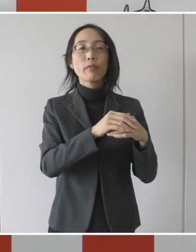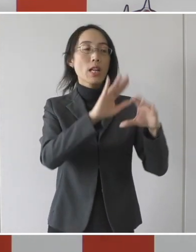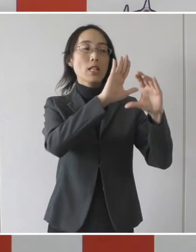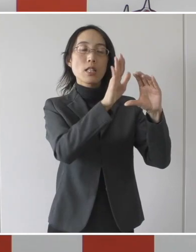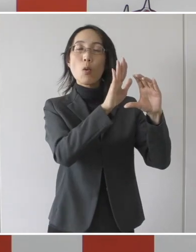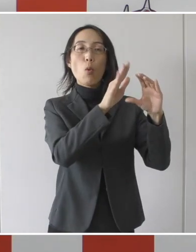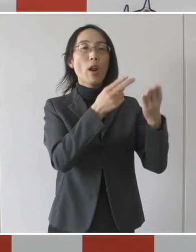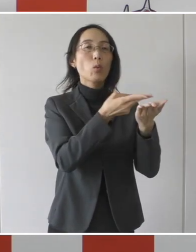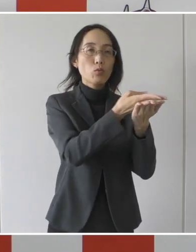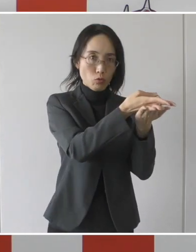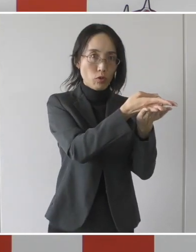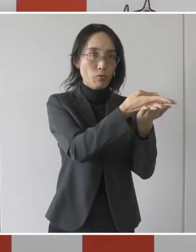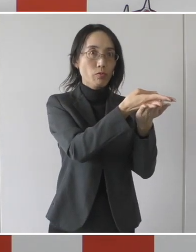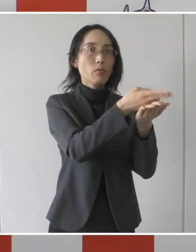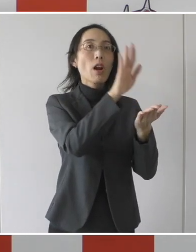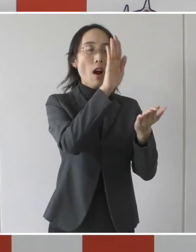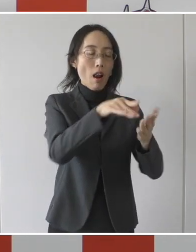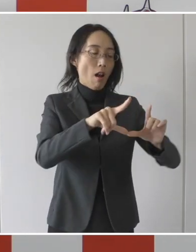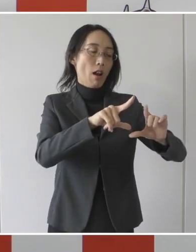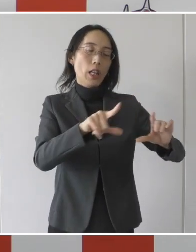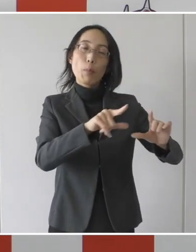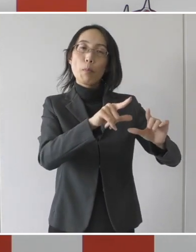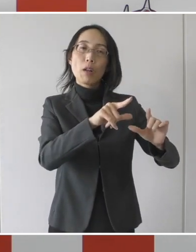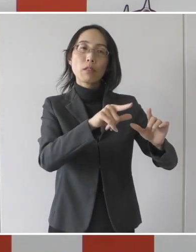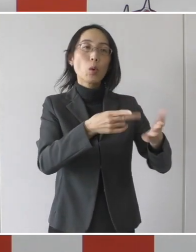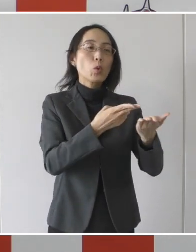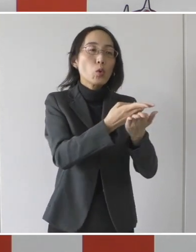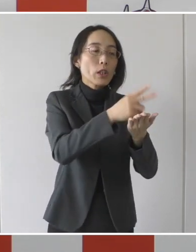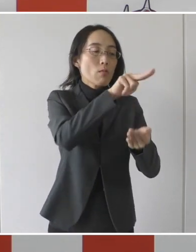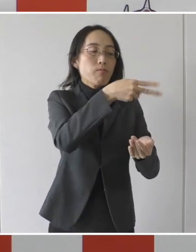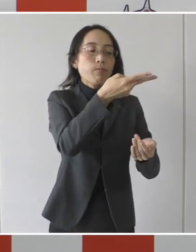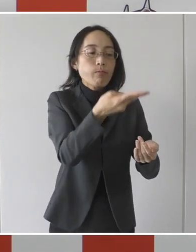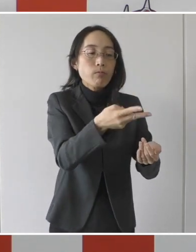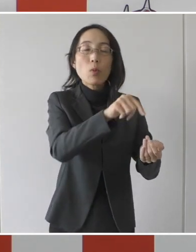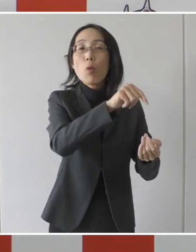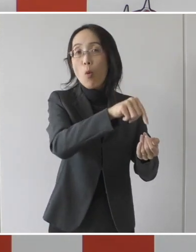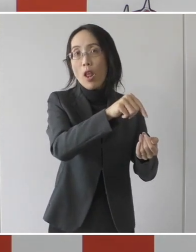新型コロナ病床から一般病床に移るこの転院は